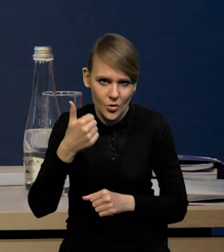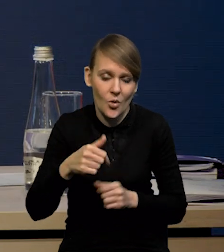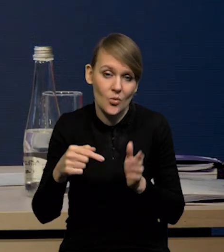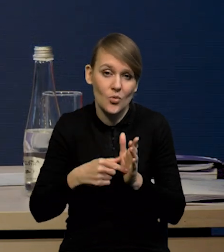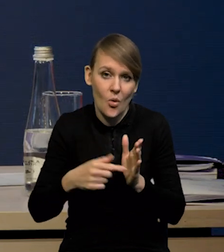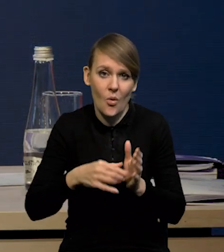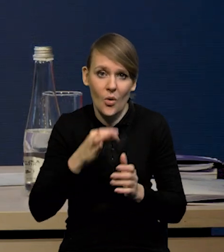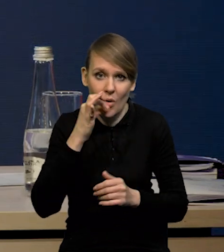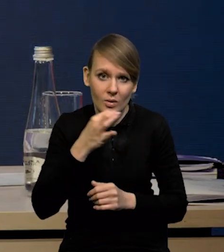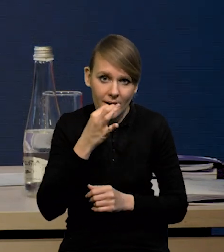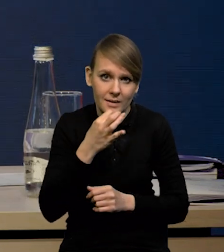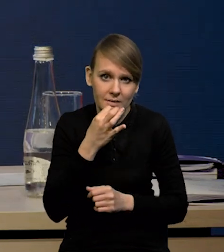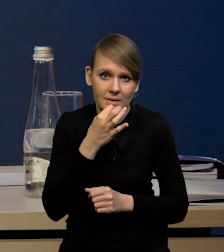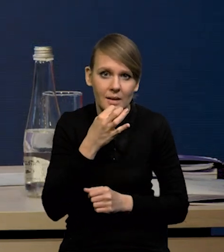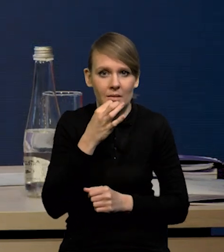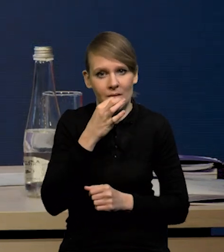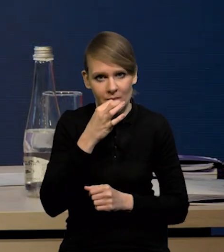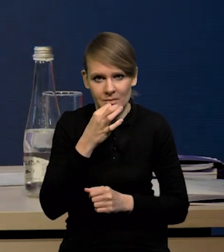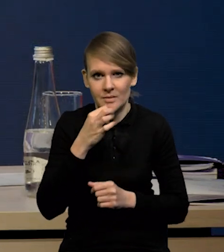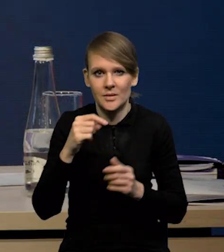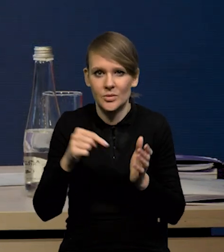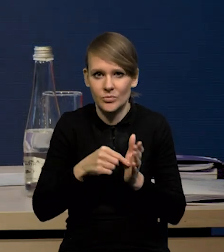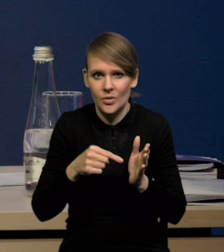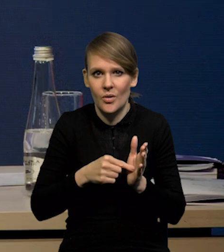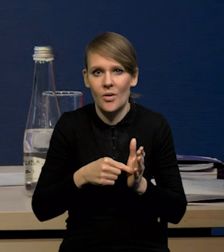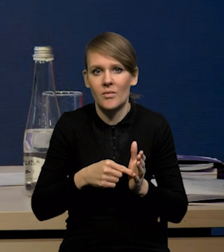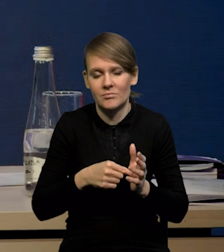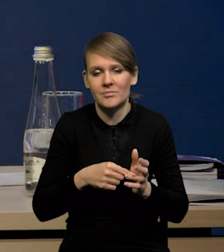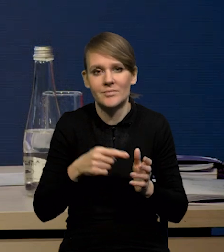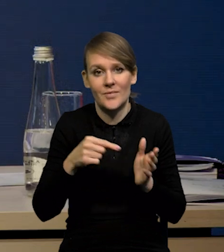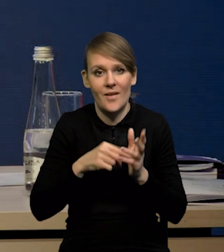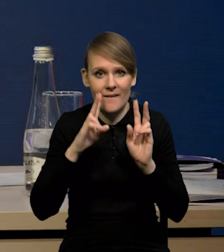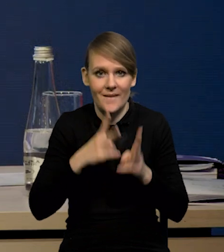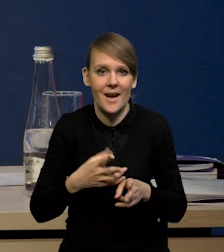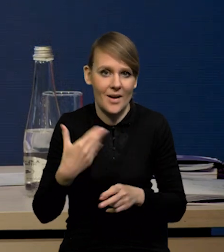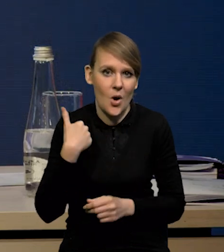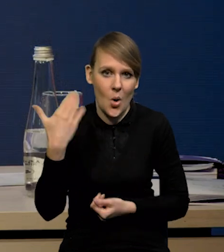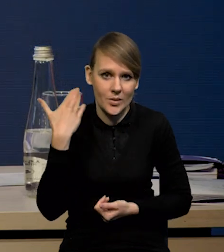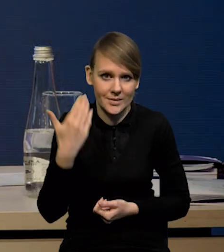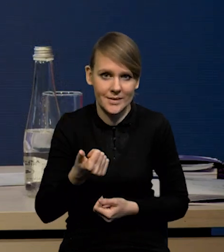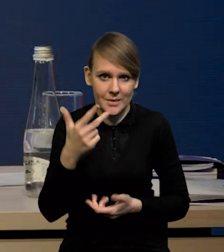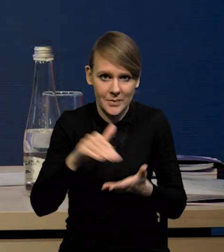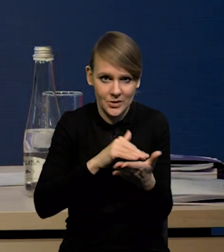To jest taka korekta, która nas troszkę sprowadza do tego, co się rzeczywiście działo w ciągu tych ostatnich miesięcy.